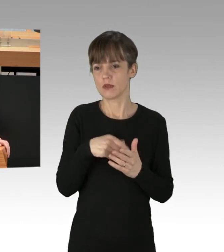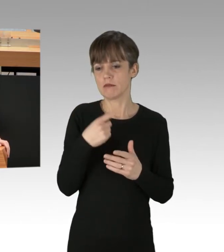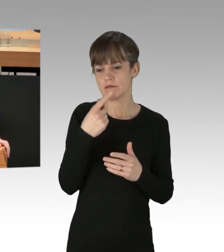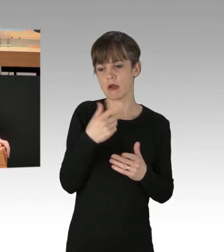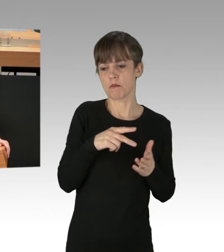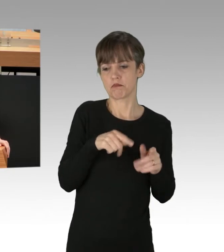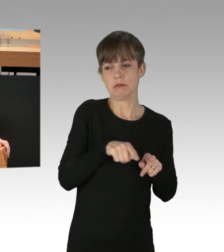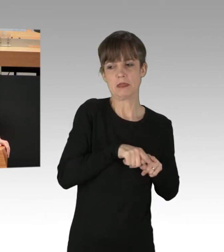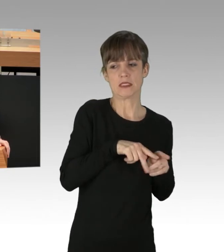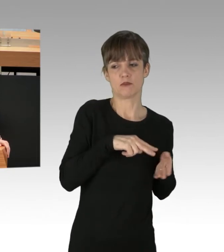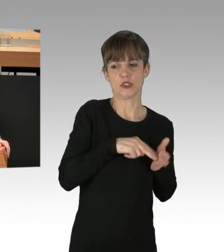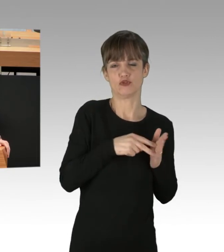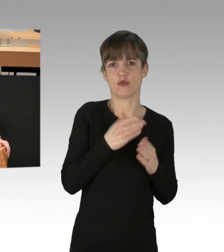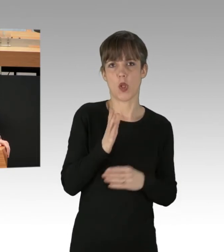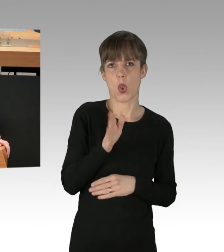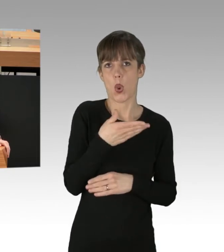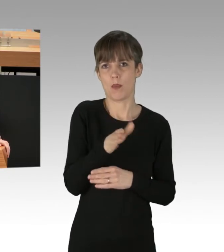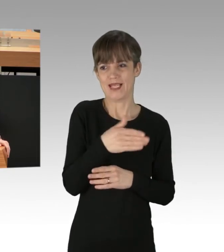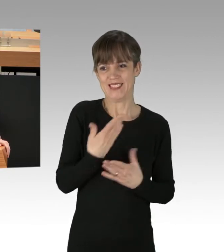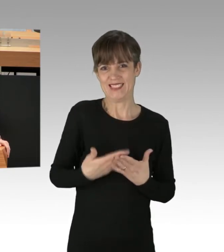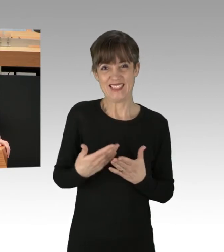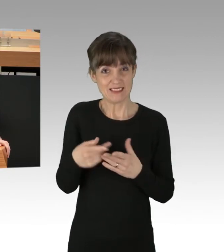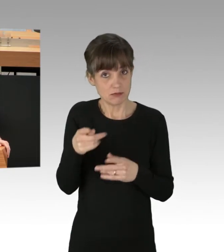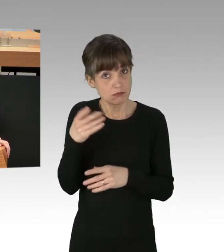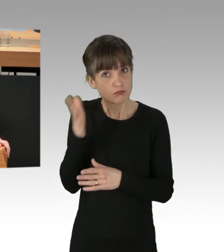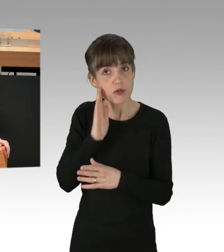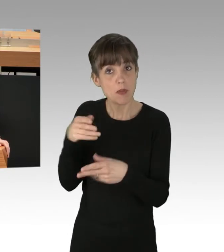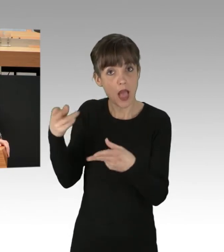oder ihre eigene Lobby betrifft, meine Damen und Herren? Das ist die Frage, die Sie beantworten müssen.